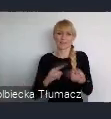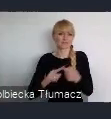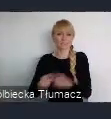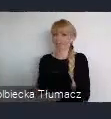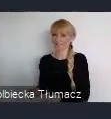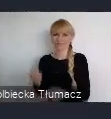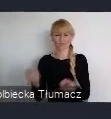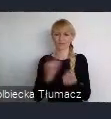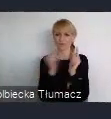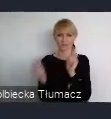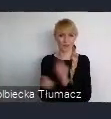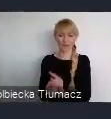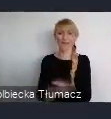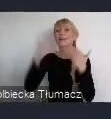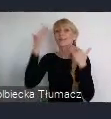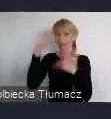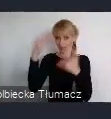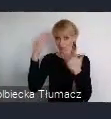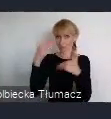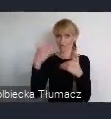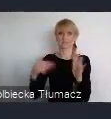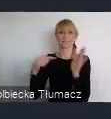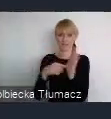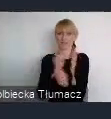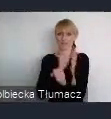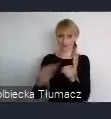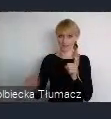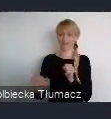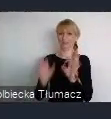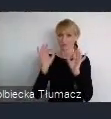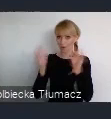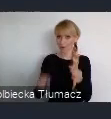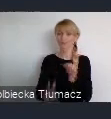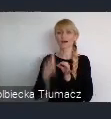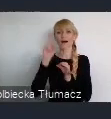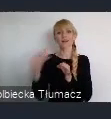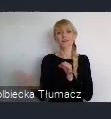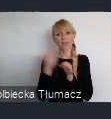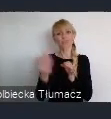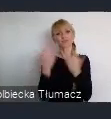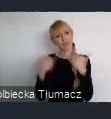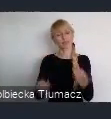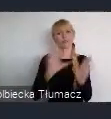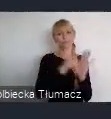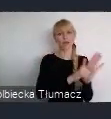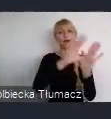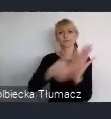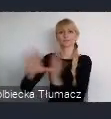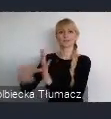ale nie są jedyne na mapie Polski, w którym przemiany ostatnich 30 lat następowały w takim tempie.